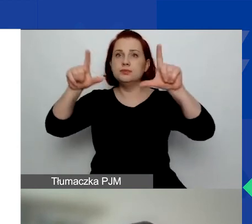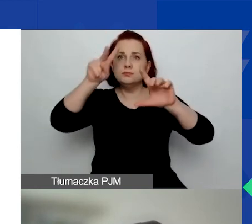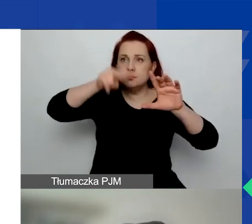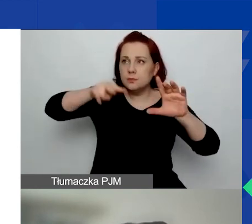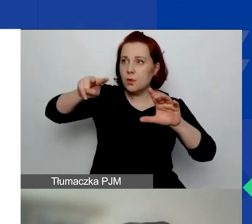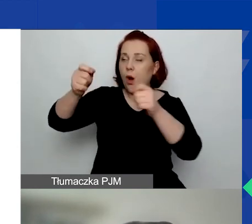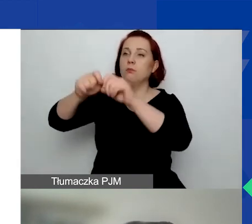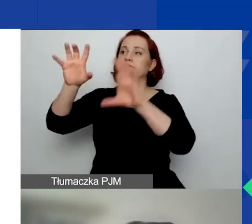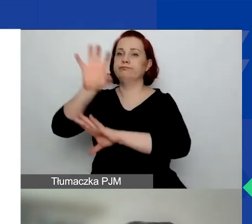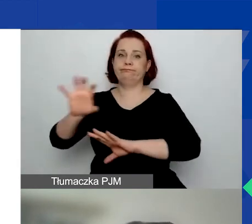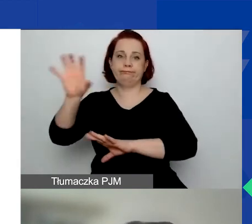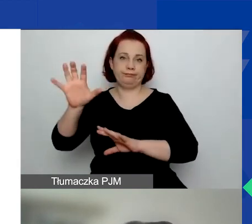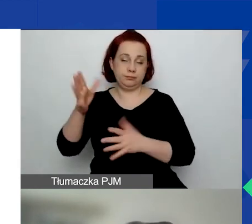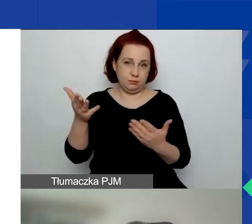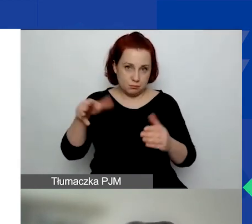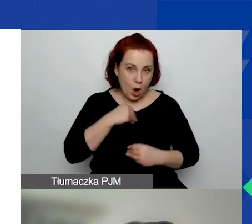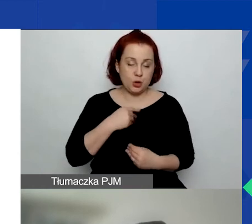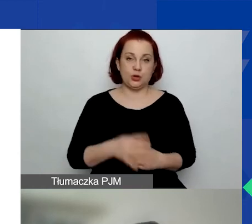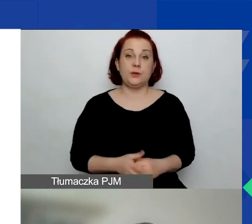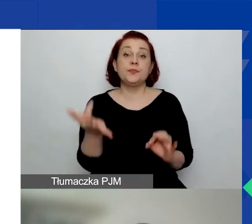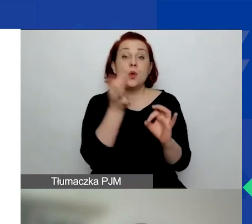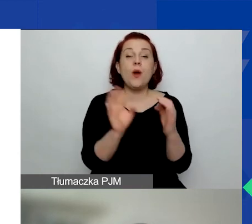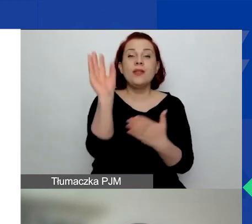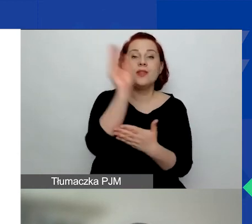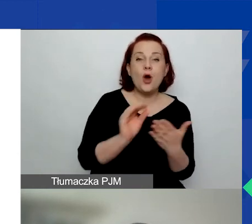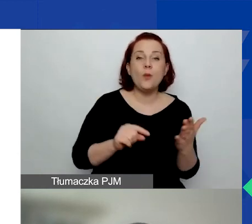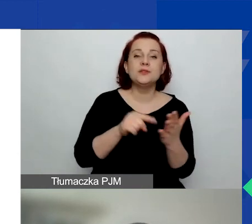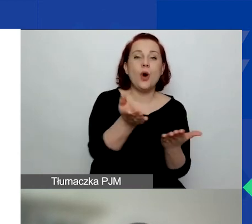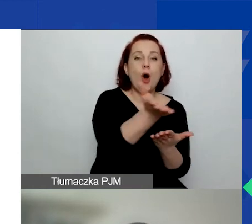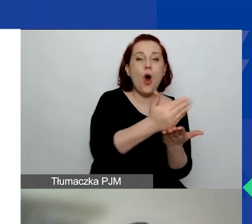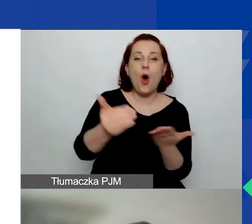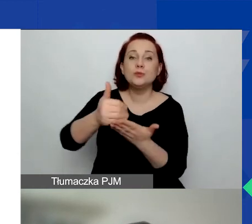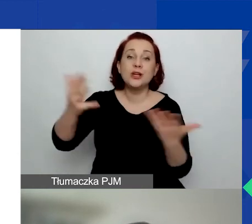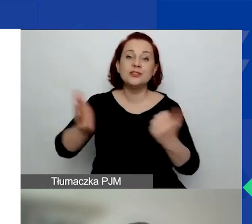Dokładne opisy obszarów wsparcia znajdują się w podręczniku,